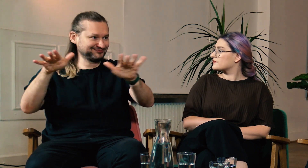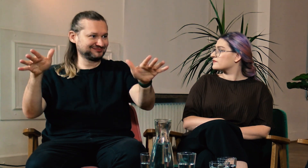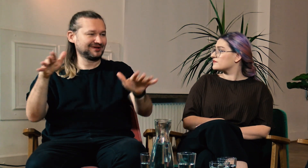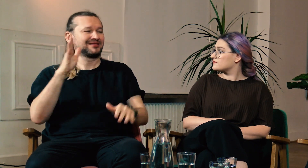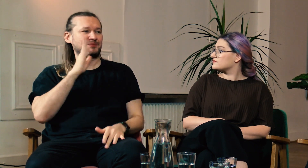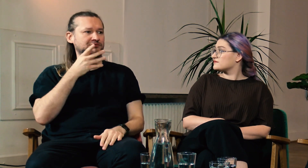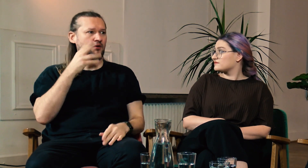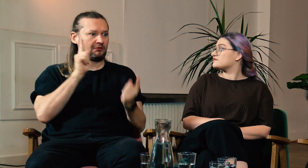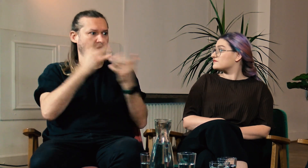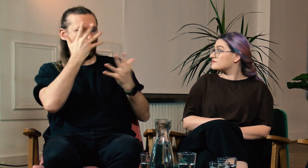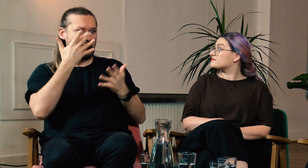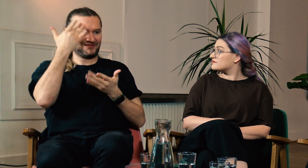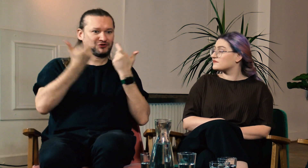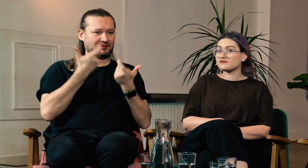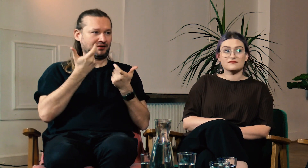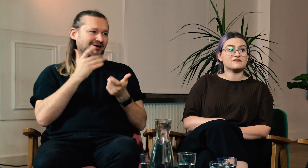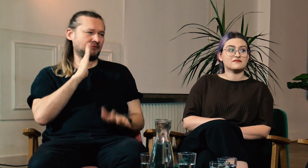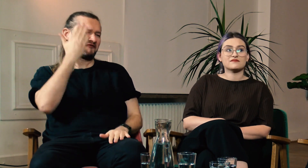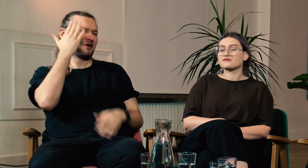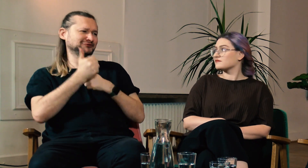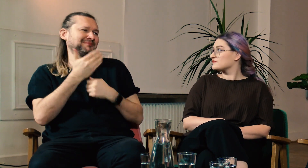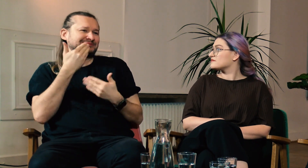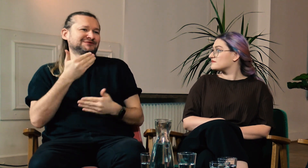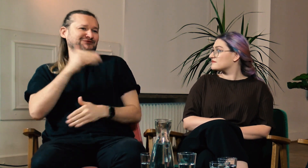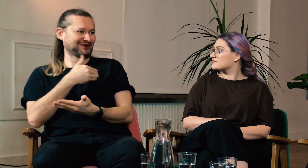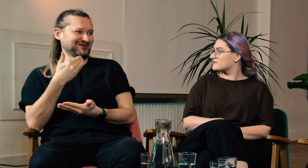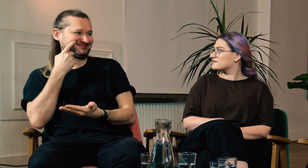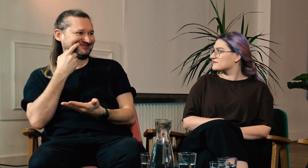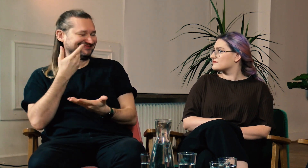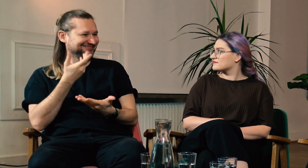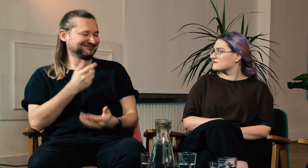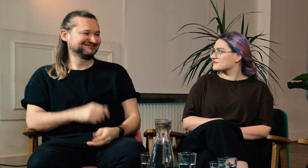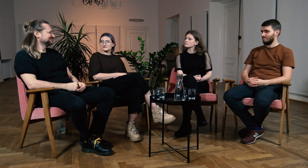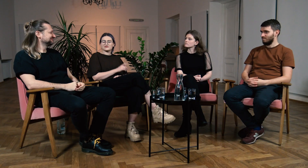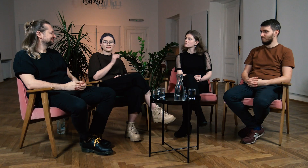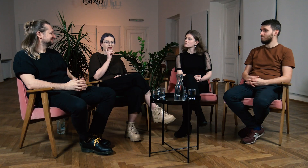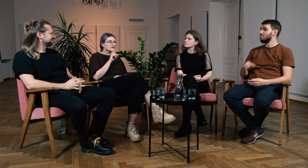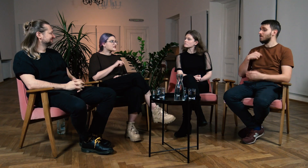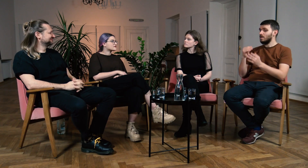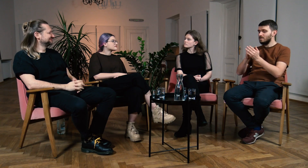Później ktoś taki spotka g/Głuchego i będzie wiedział jak postąpić, bo nauczy się tego w szkole. W: Prawda.